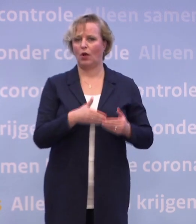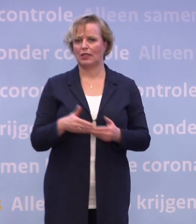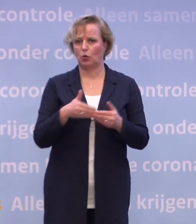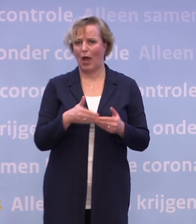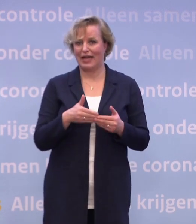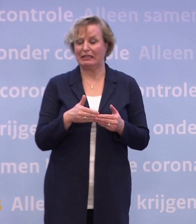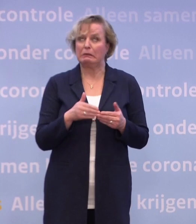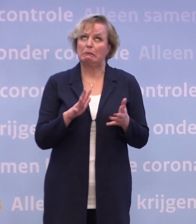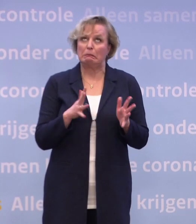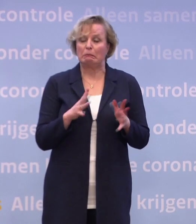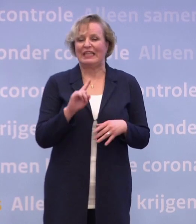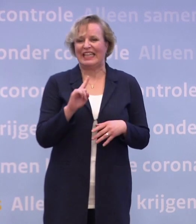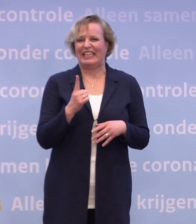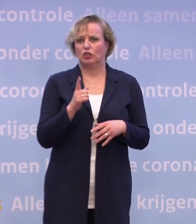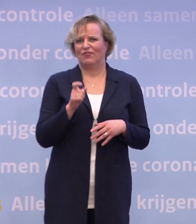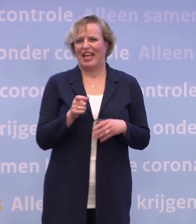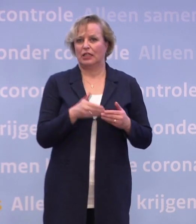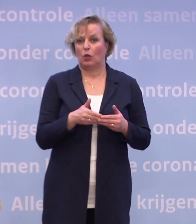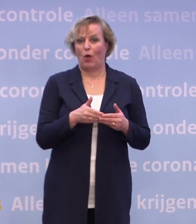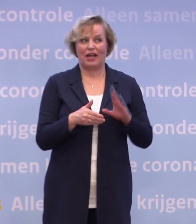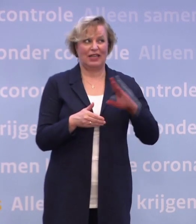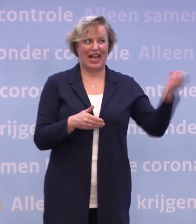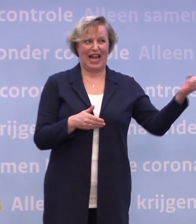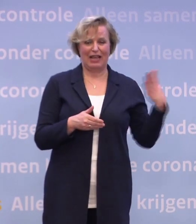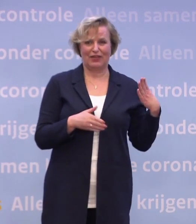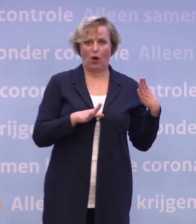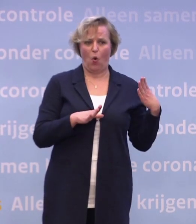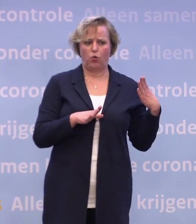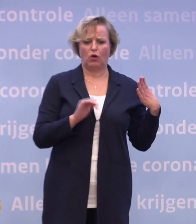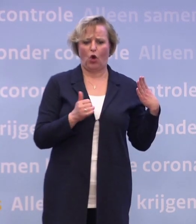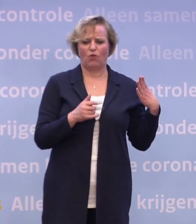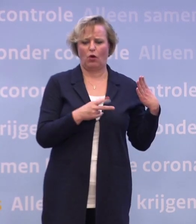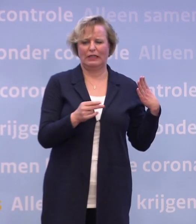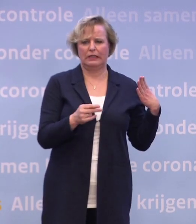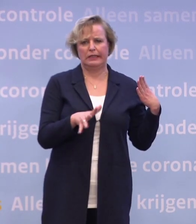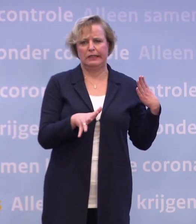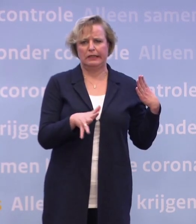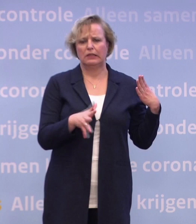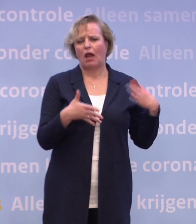...maar als de levering nog in die eerste week moet plaatsvinden... ...is dat minder waarschijnlijk. Waar het om gaat, is dat alles erop gericht is...